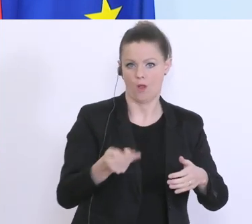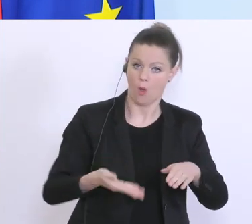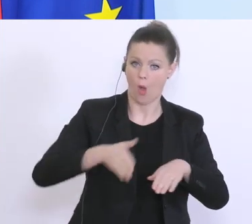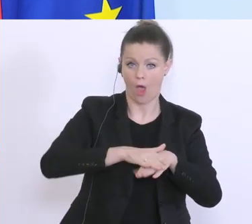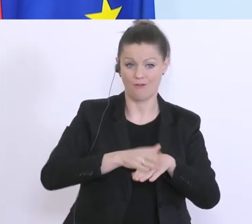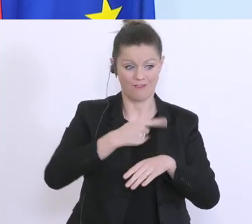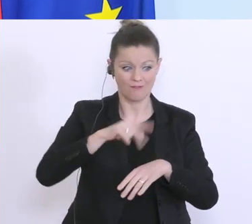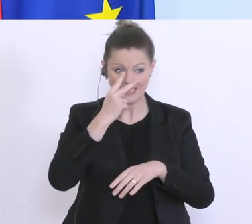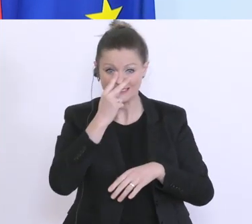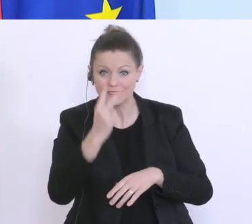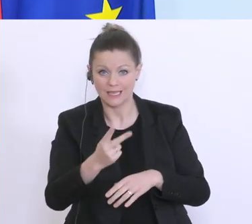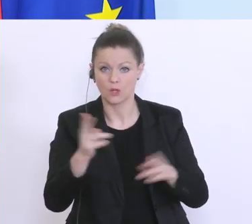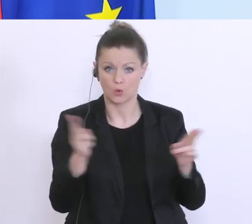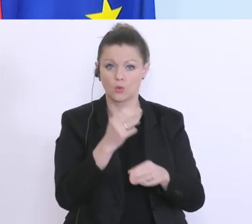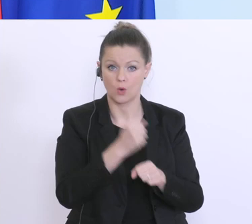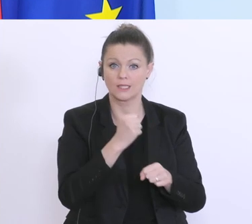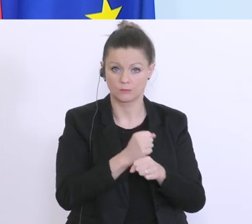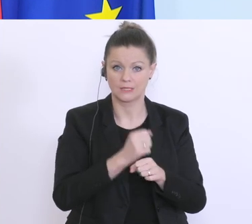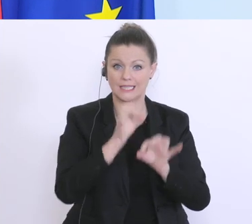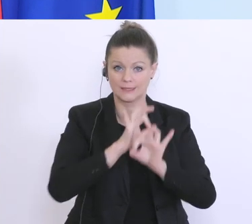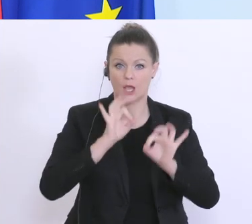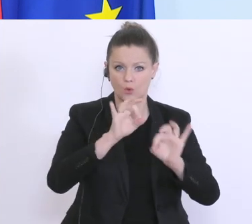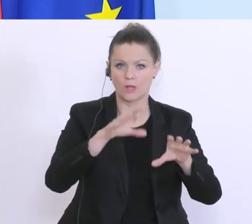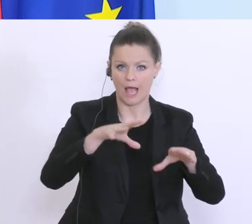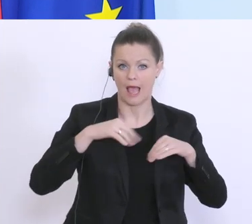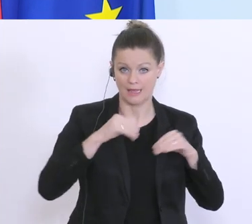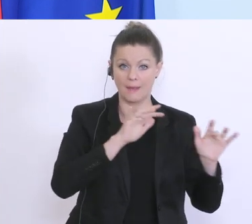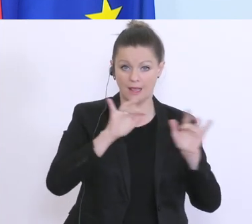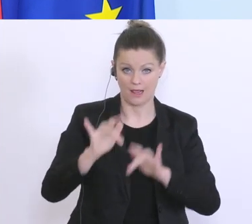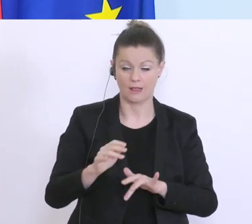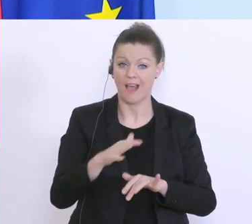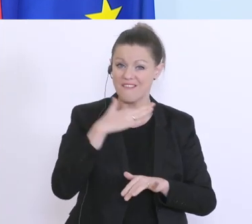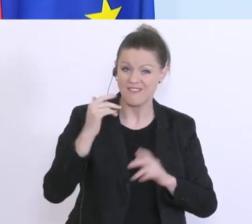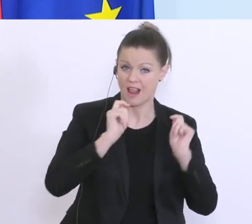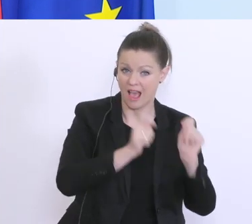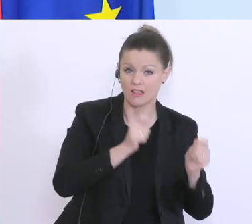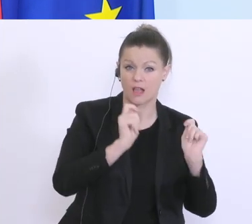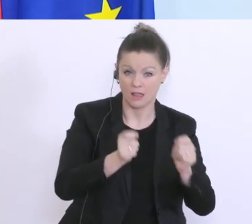das die Kurzarbeit sehr, sehr gut angenommen wird. Es gibt viele, viele Anträge, noch mehr Anfragen,